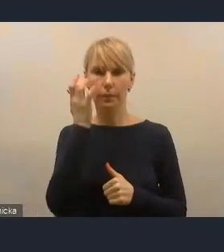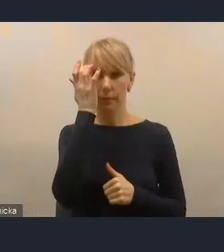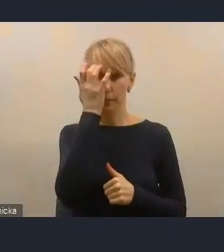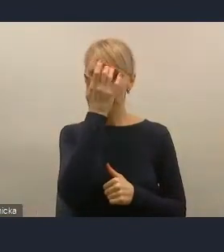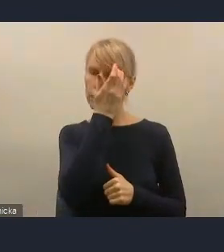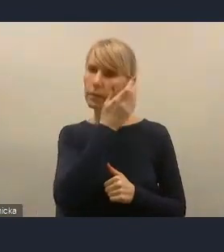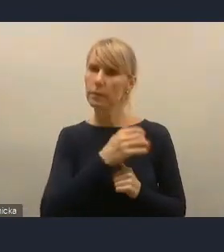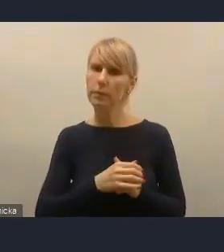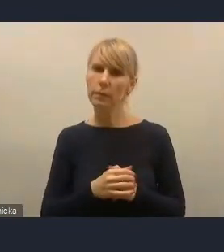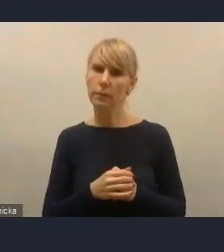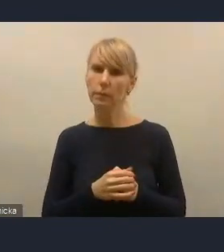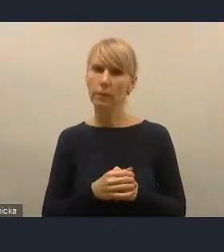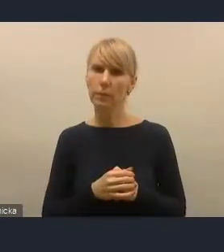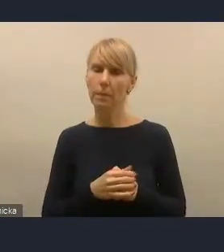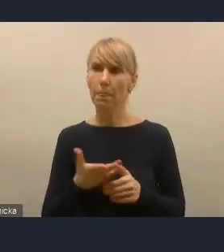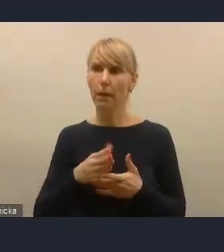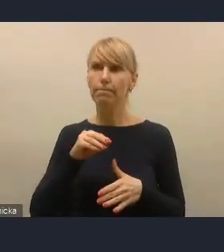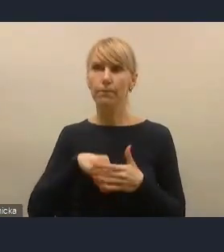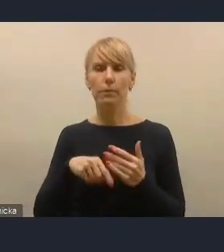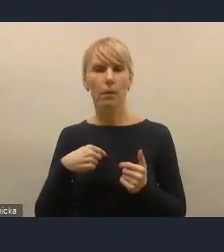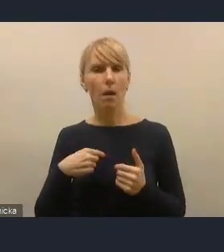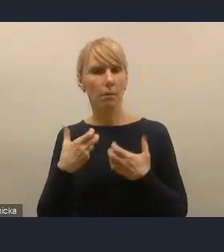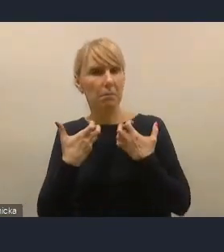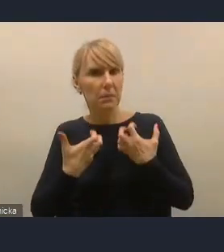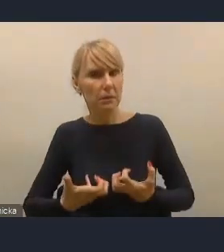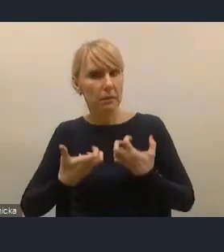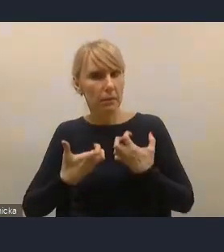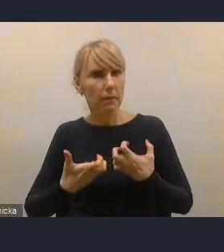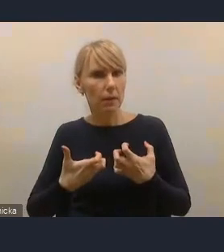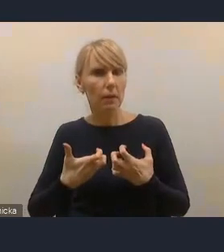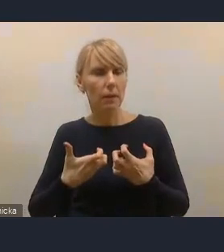że naszą ambicją było z początku takie też ukierunkowanie